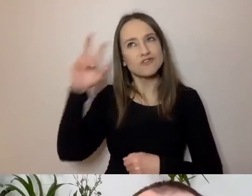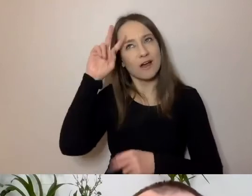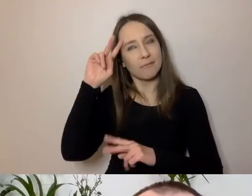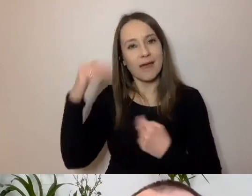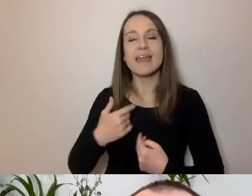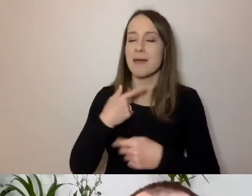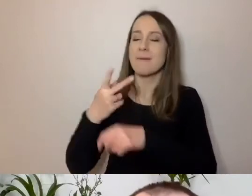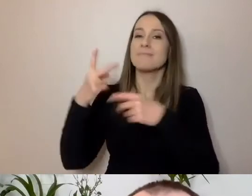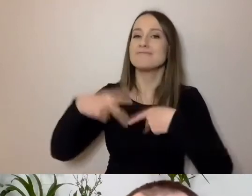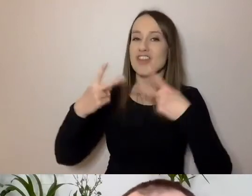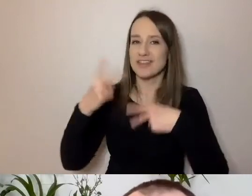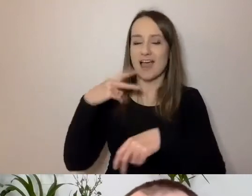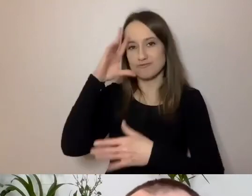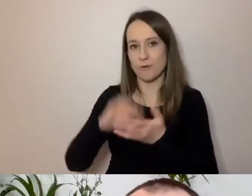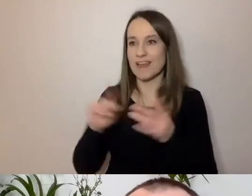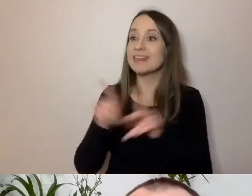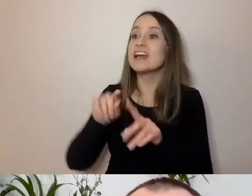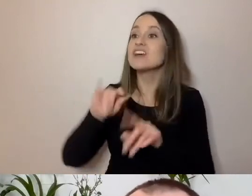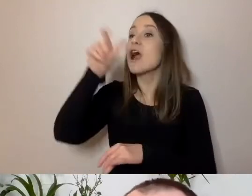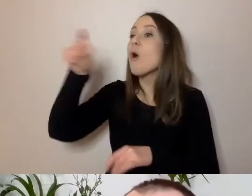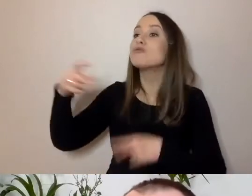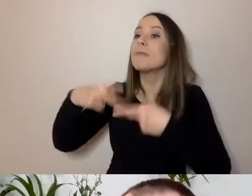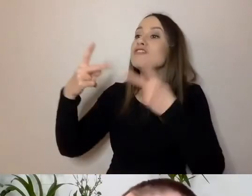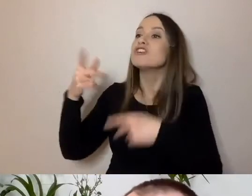i z uczenia dziennikarzy pisania prosto i syntetycznie.